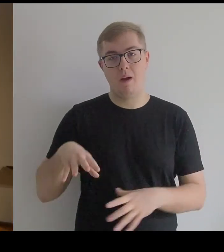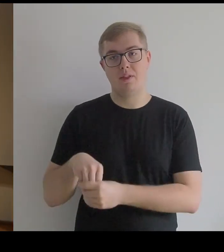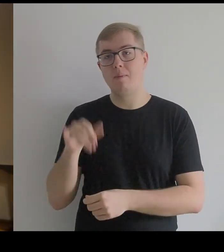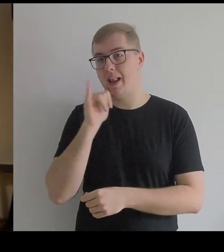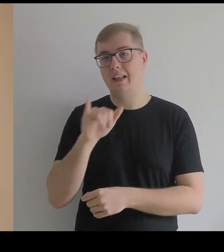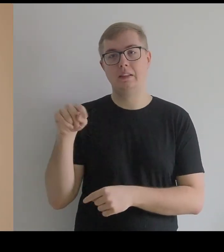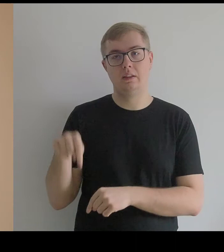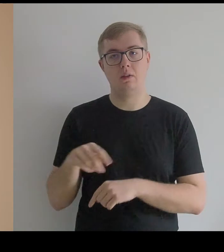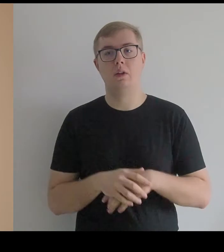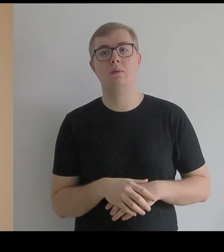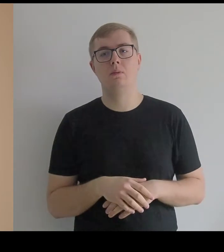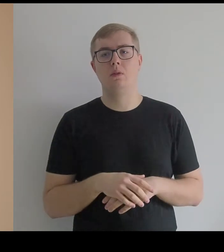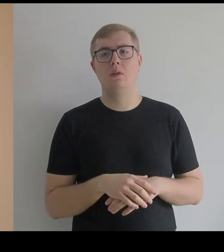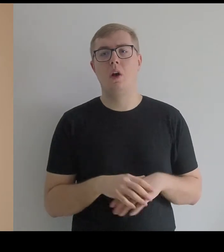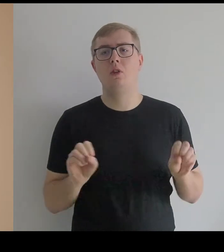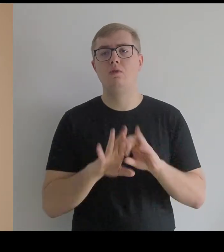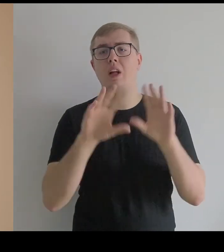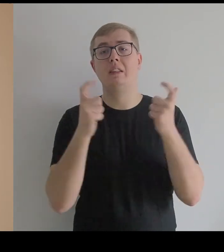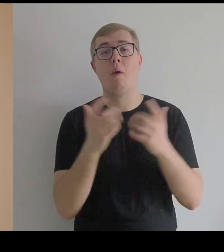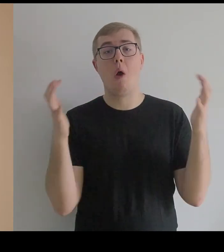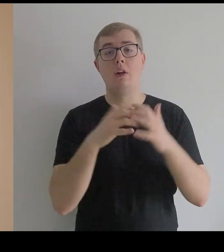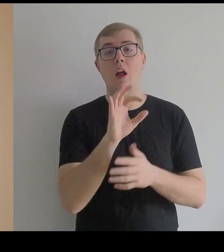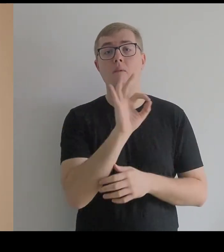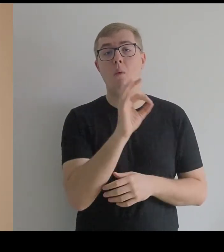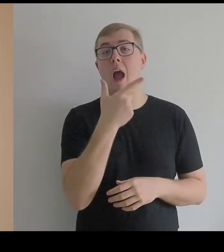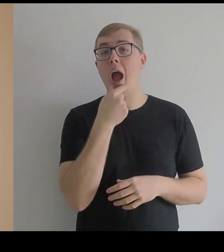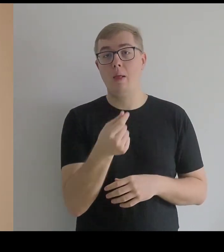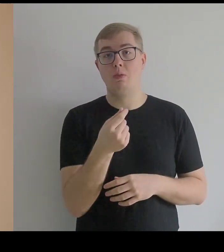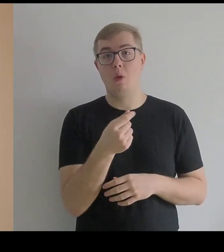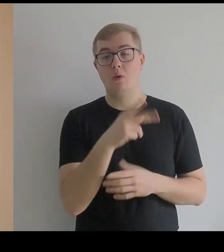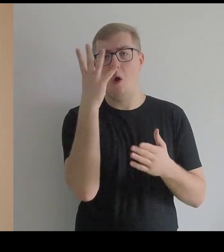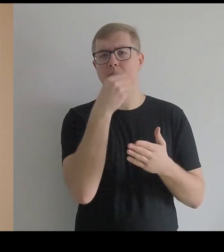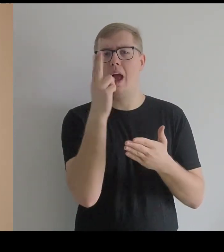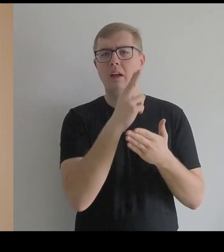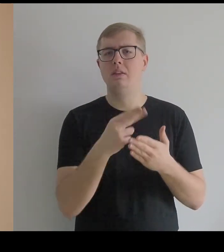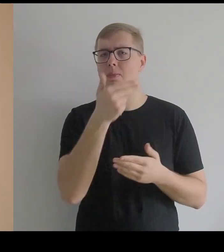Oczywiście cała kolekcja obrazów Kantora poświęconych Infantce jest rozproszona,